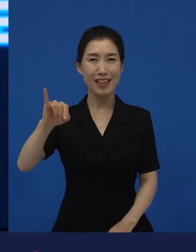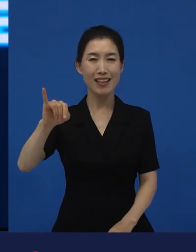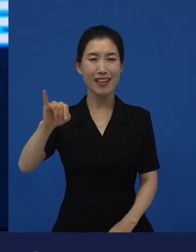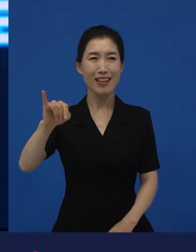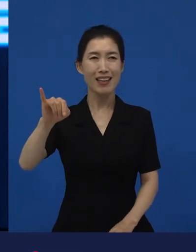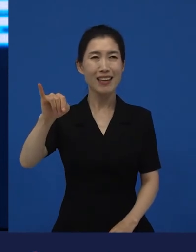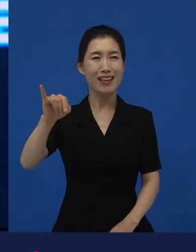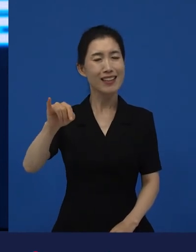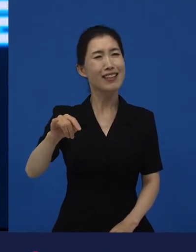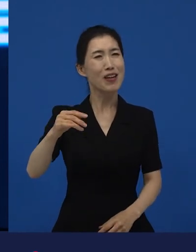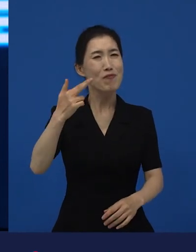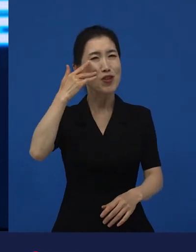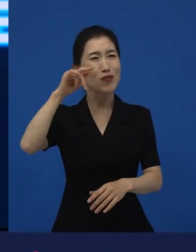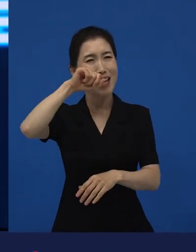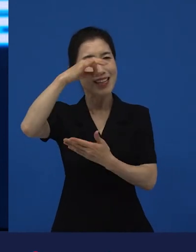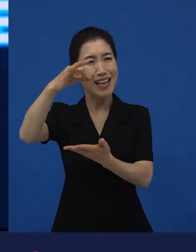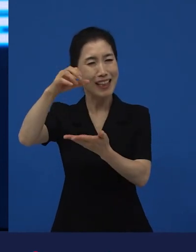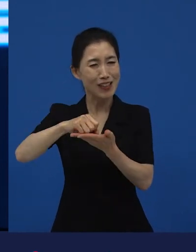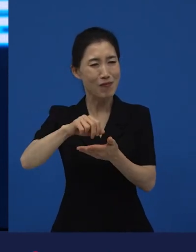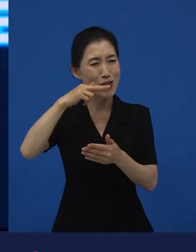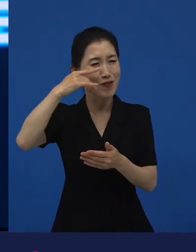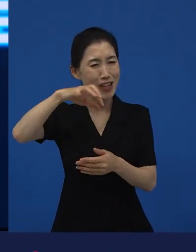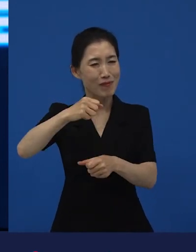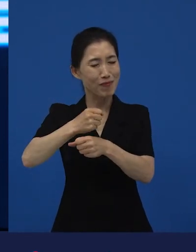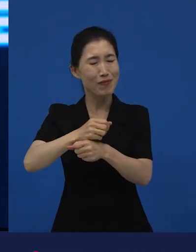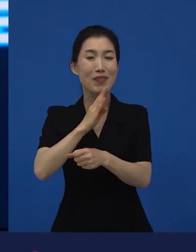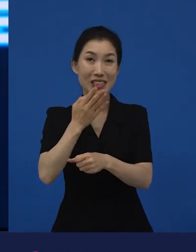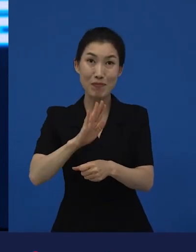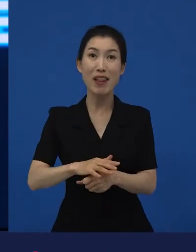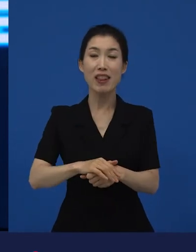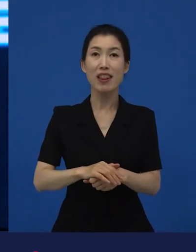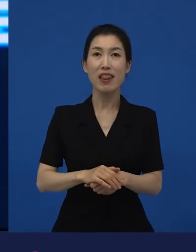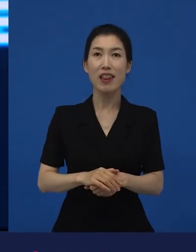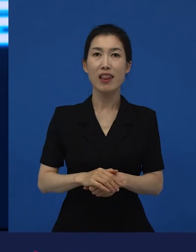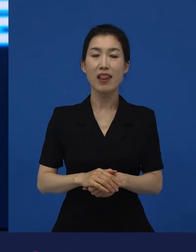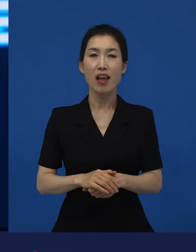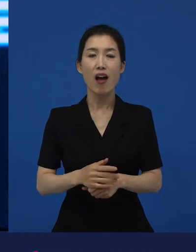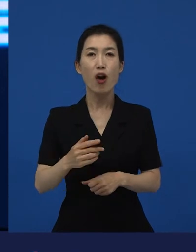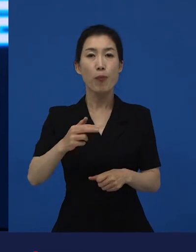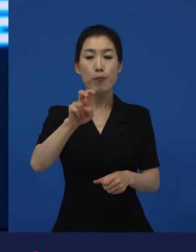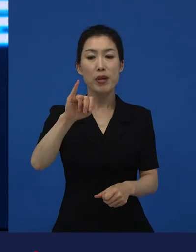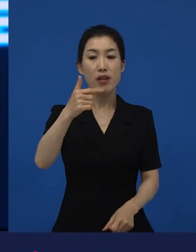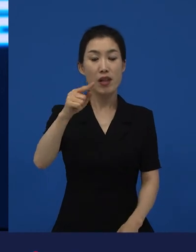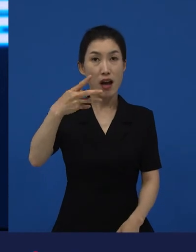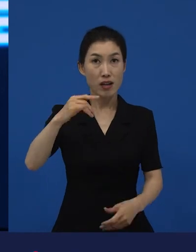다양성이라고 부르기에는 애매하나 주인공들이 다 백인이 거의 나오지 않아요.